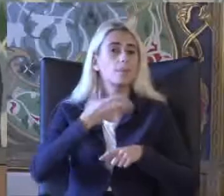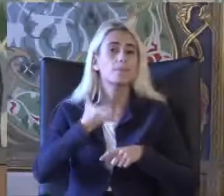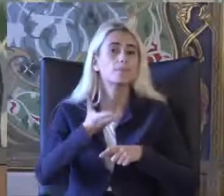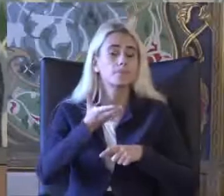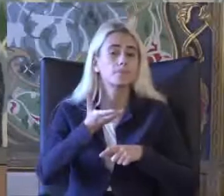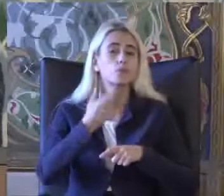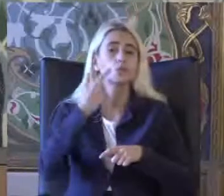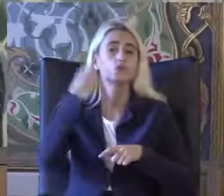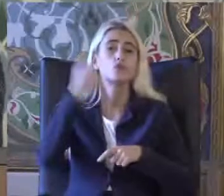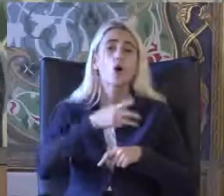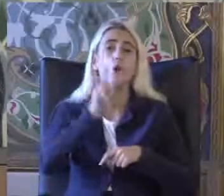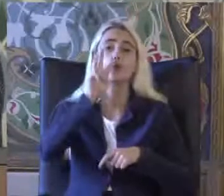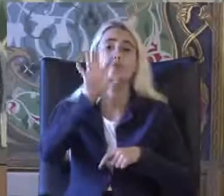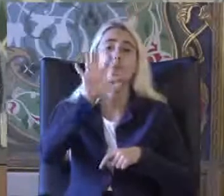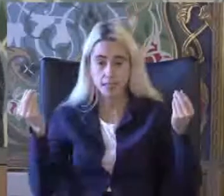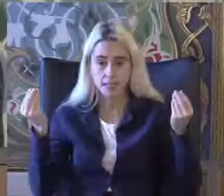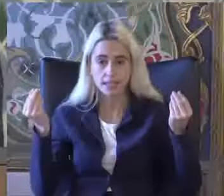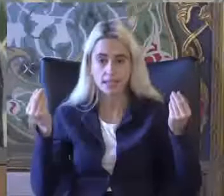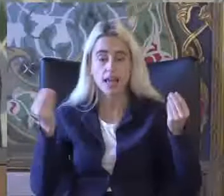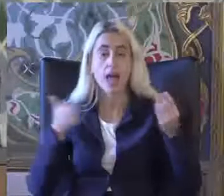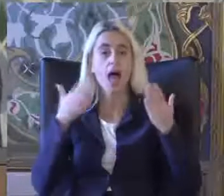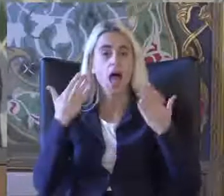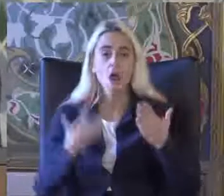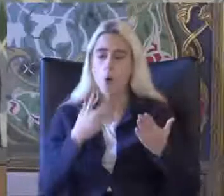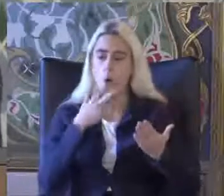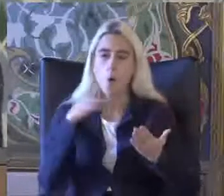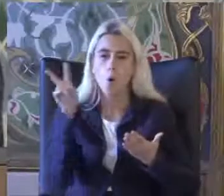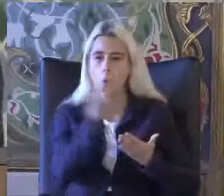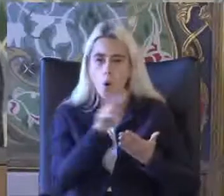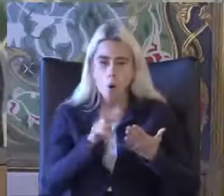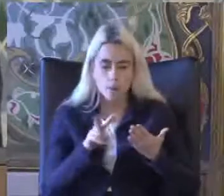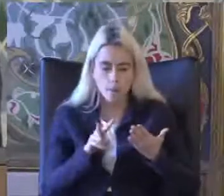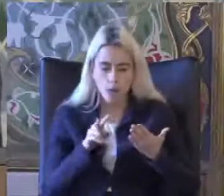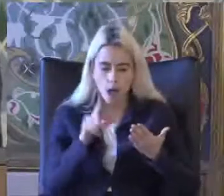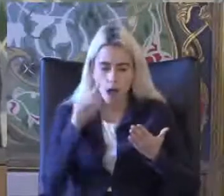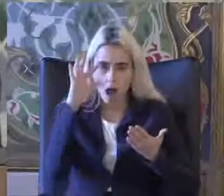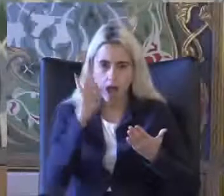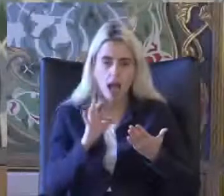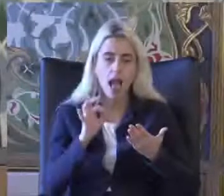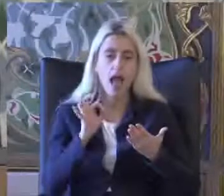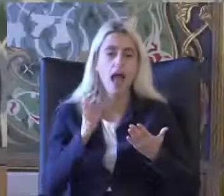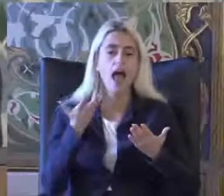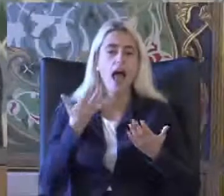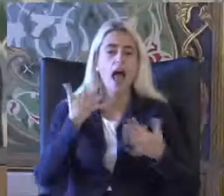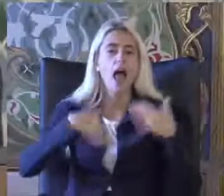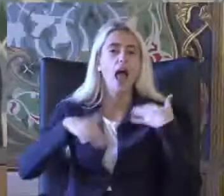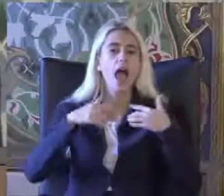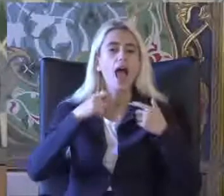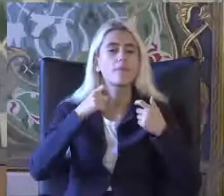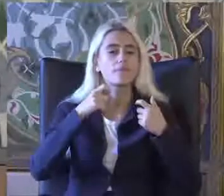%35 oranında Malları nedeniyle Eğitimlerini Göremiyorlar sa